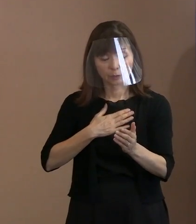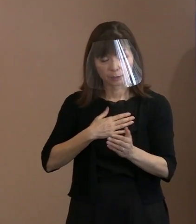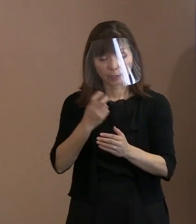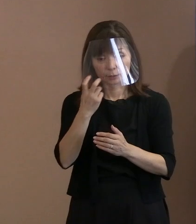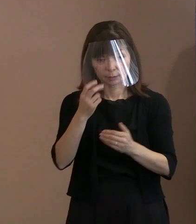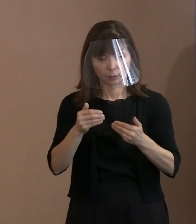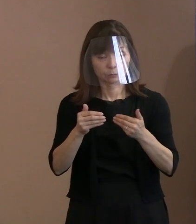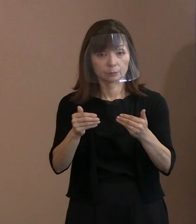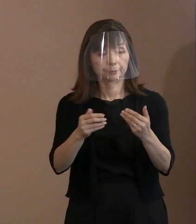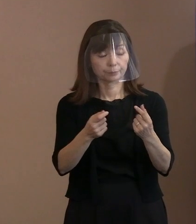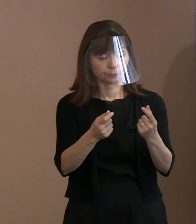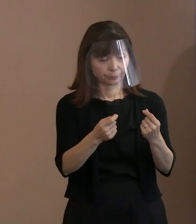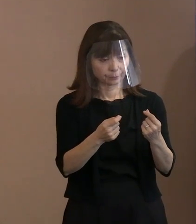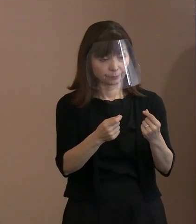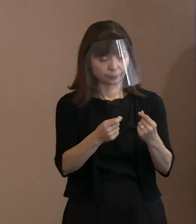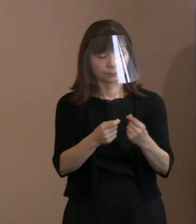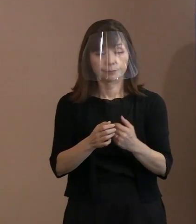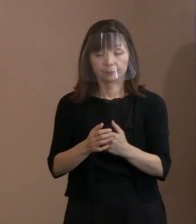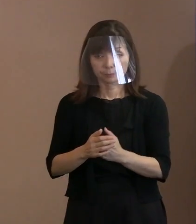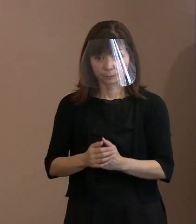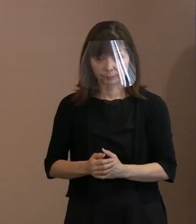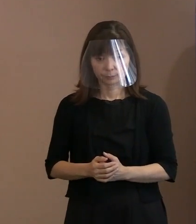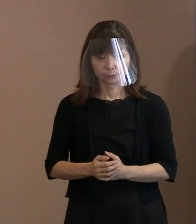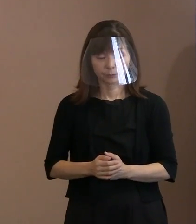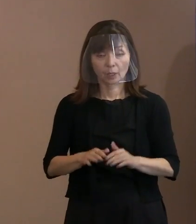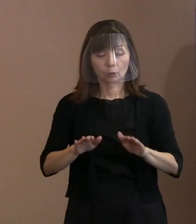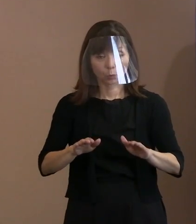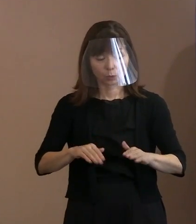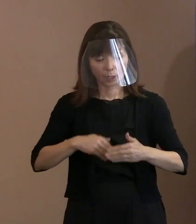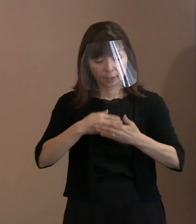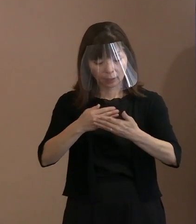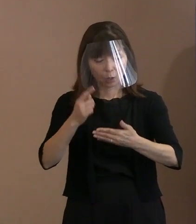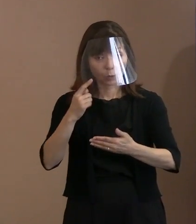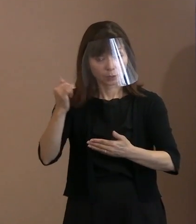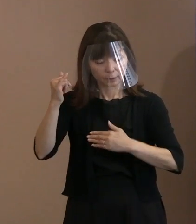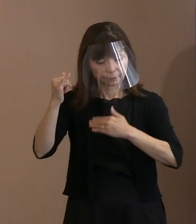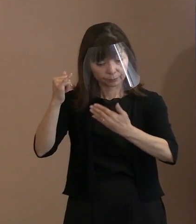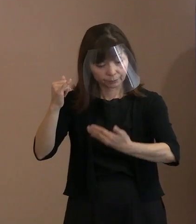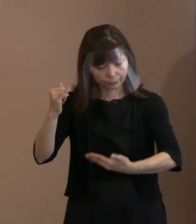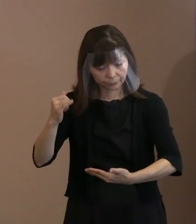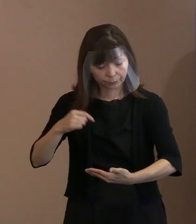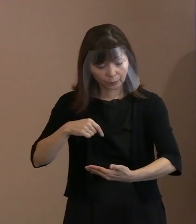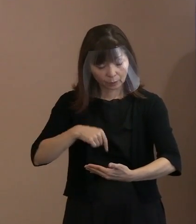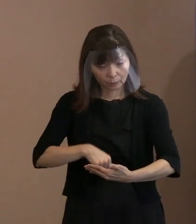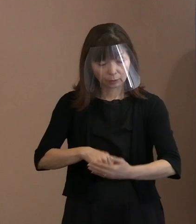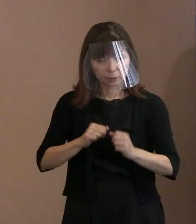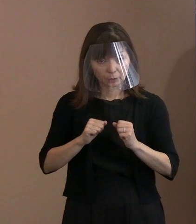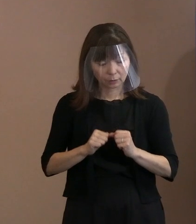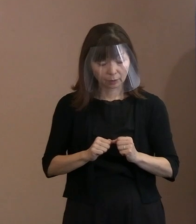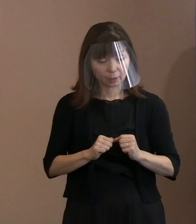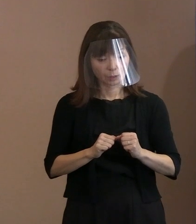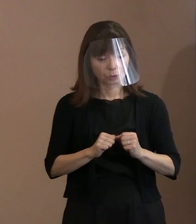今回の胎内被爆者の申請に対して､